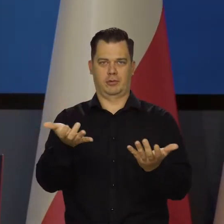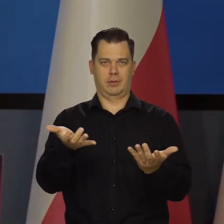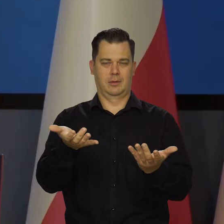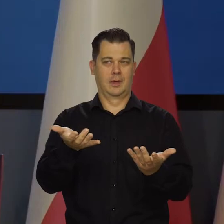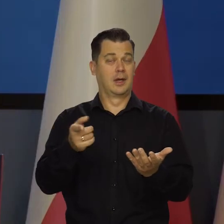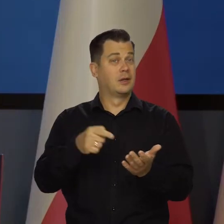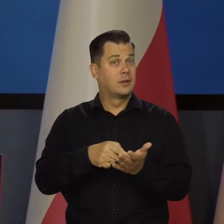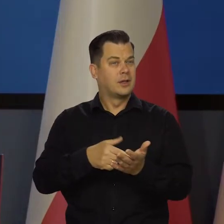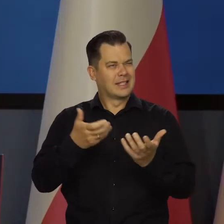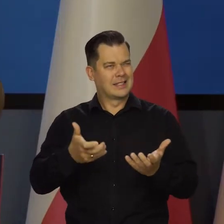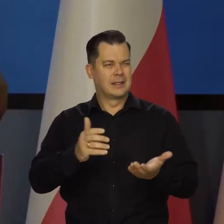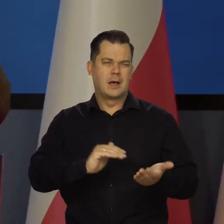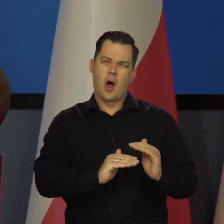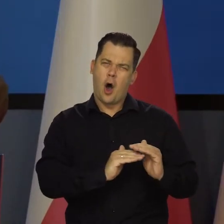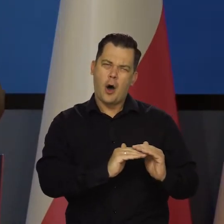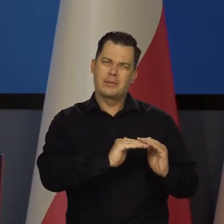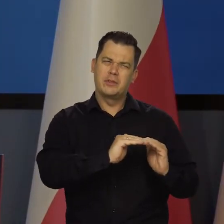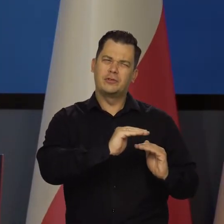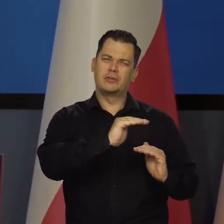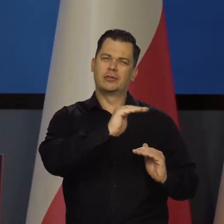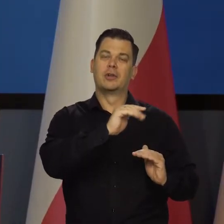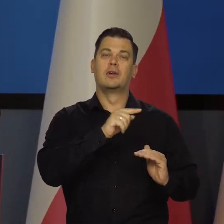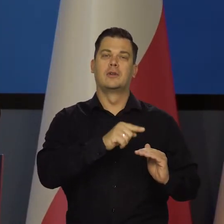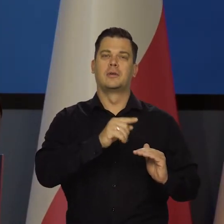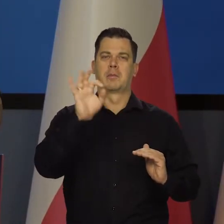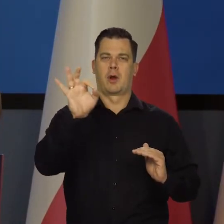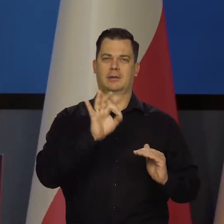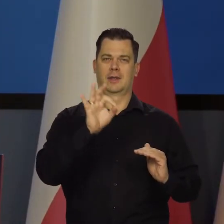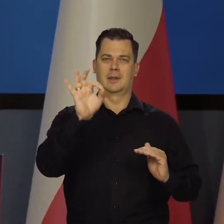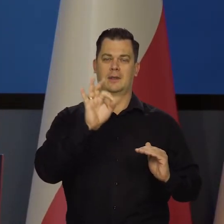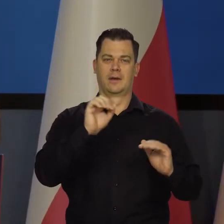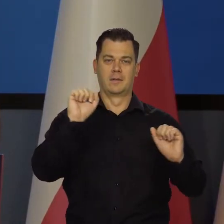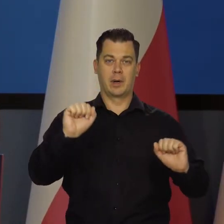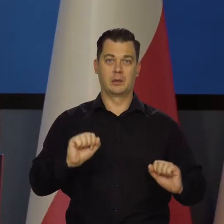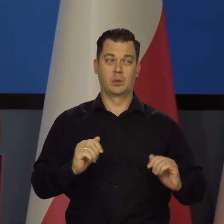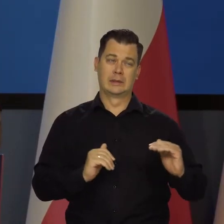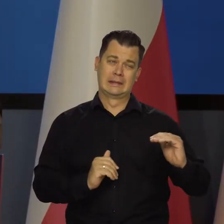Dociskamy śrubę możliwie mocno do granic wytrzymałości.